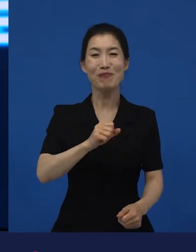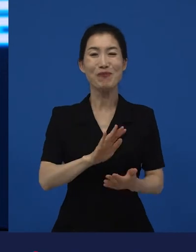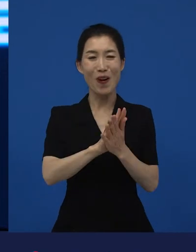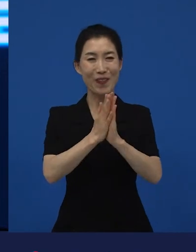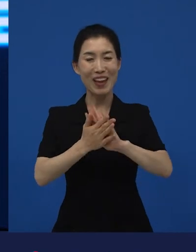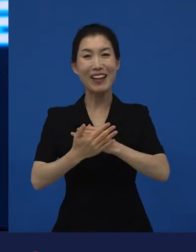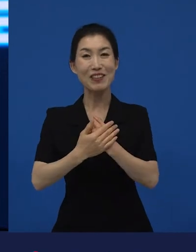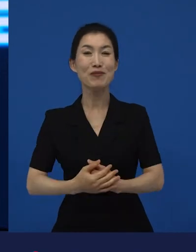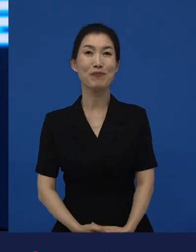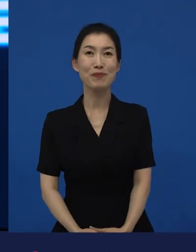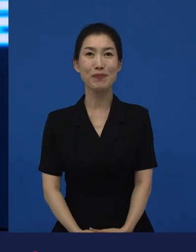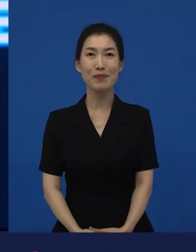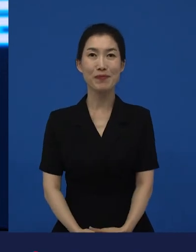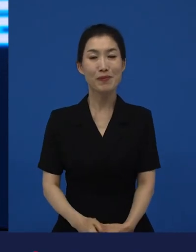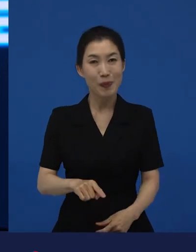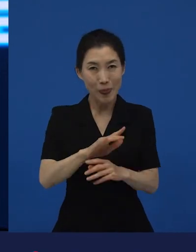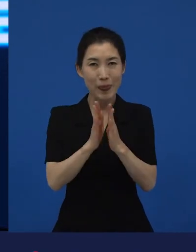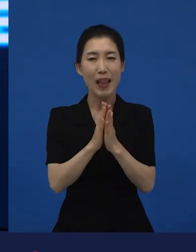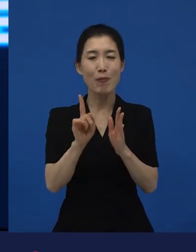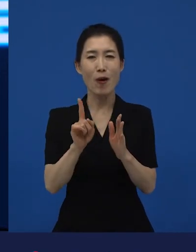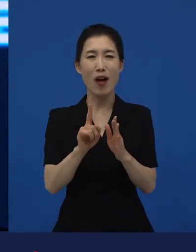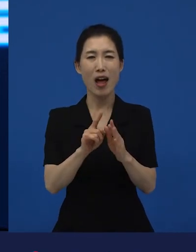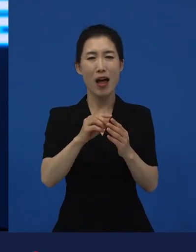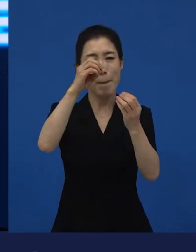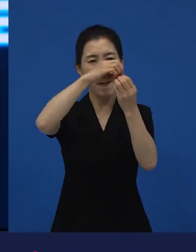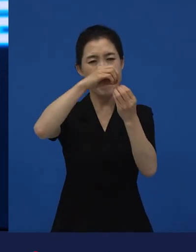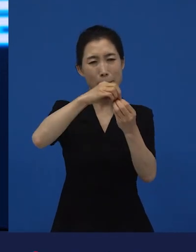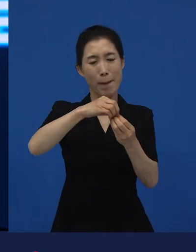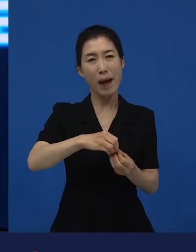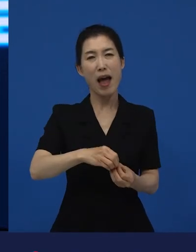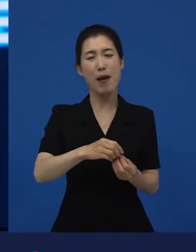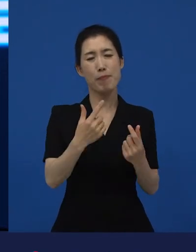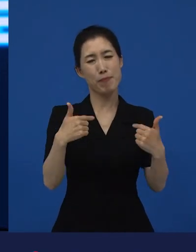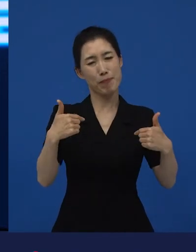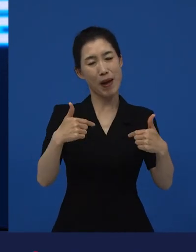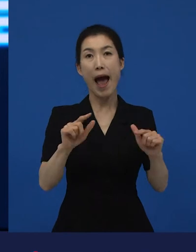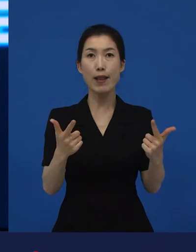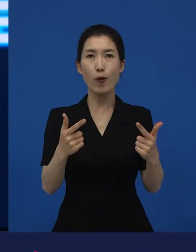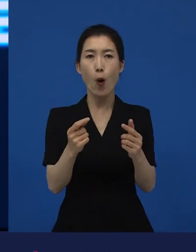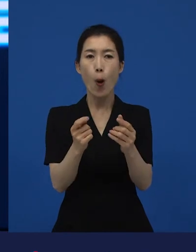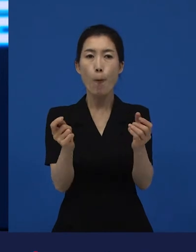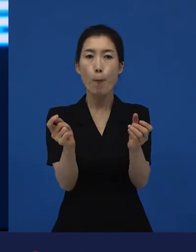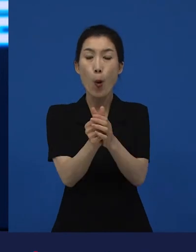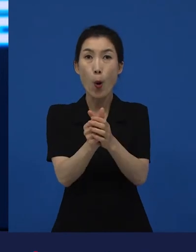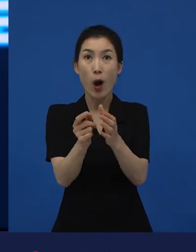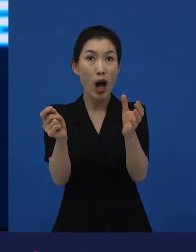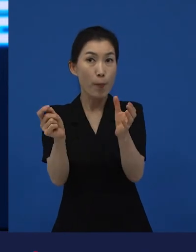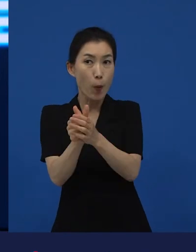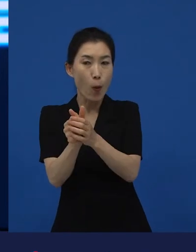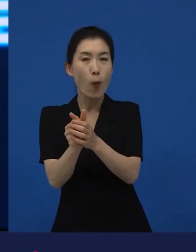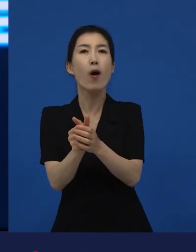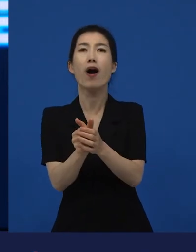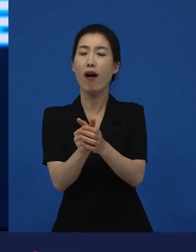그런 것들은 결국은 균열이 생긴다는 것. 어떤 것이 깨진다는 건 예외적인 상황이 발생한다는 건